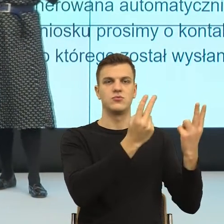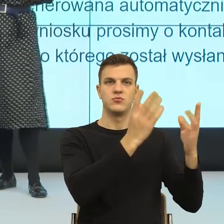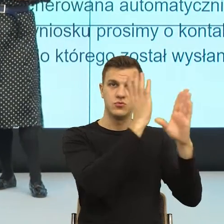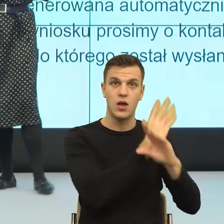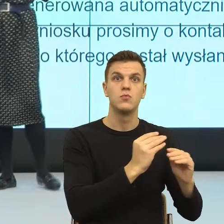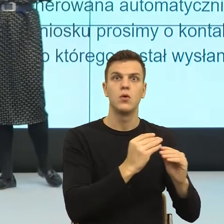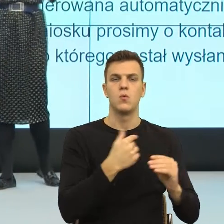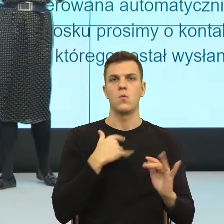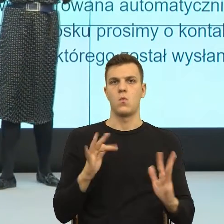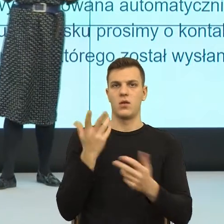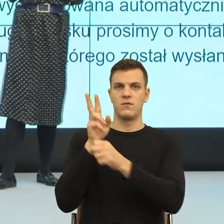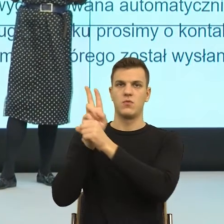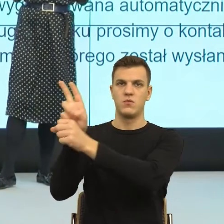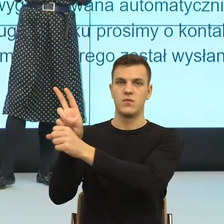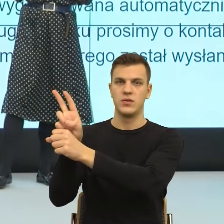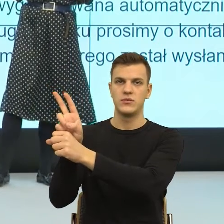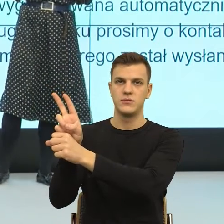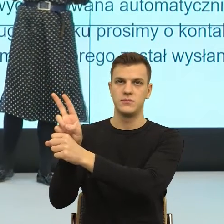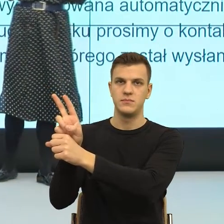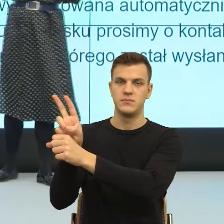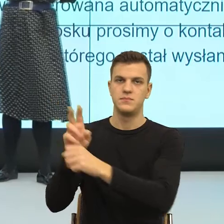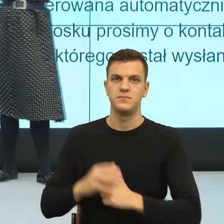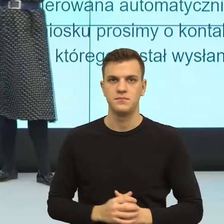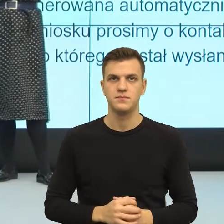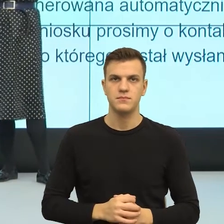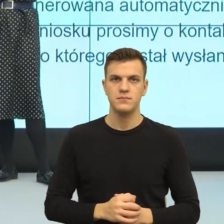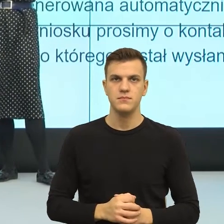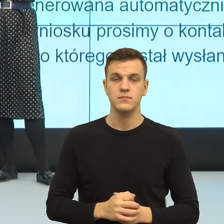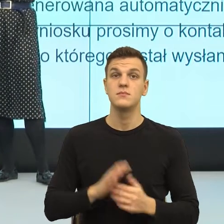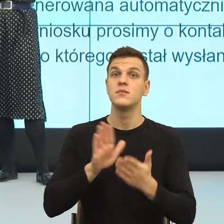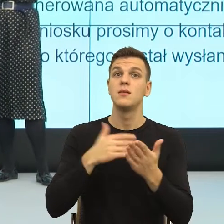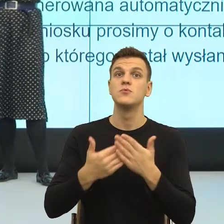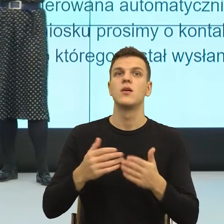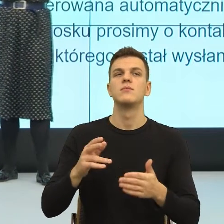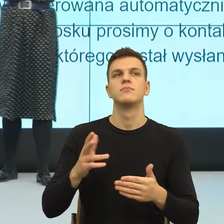Lęk przed utratą ważności ma bardzo wiele ludzi. Im ktoś jest niżej w hierarchii, tym ten lęk jest większy.